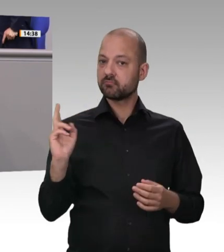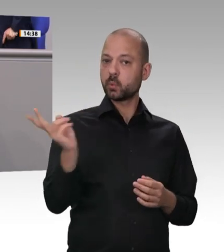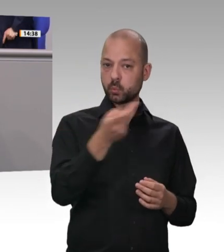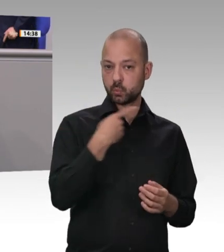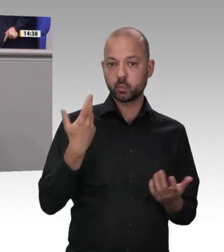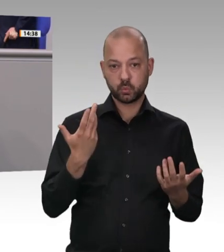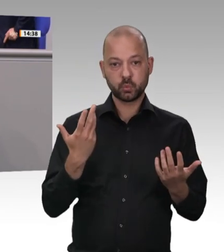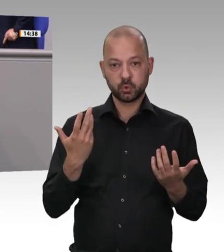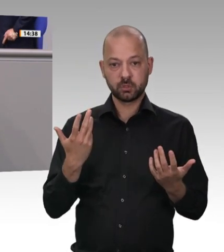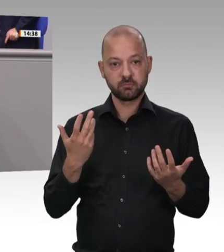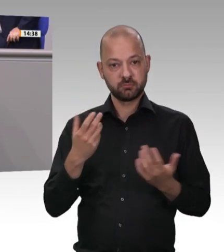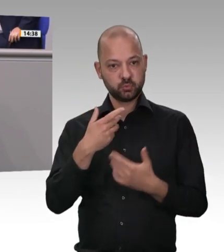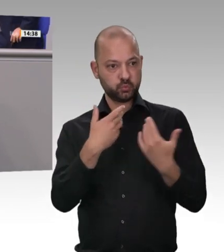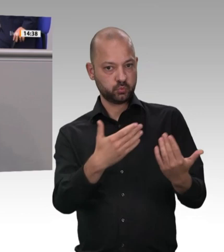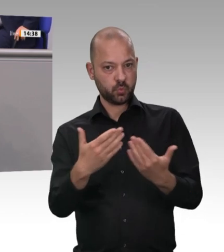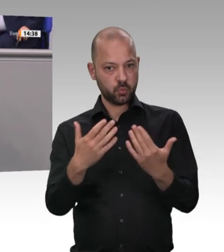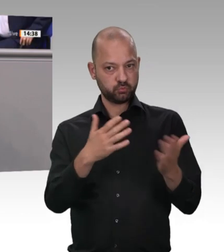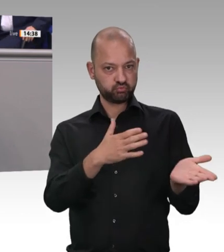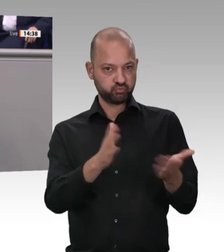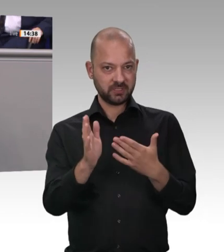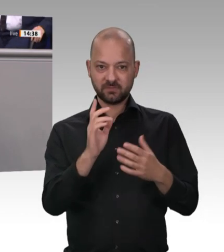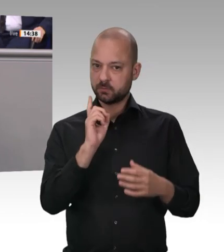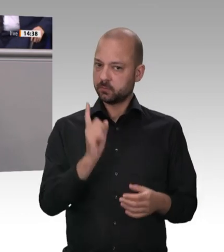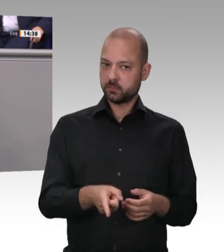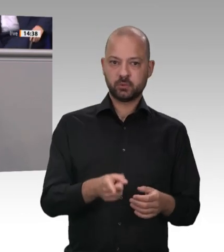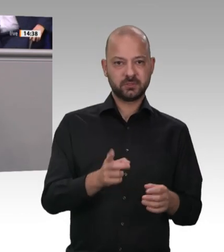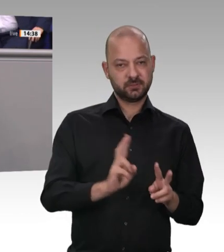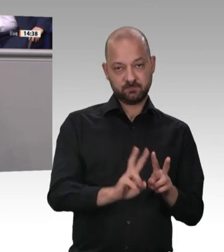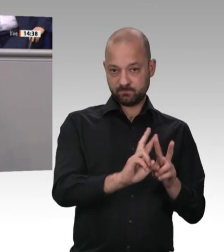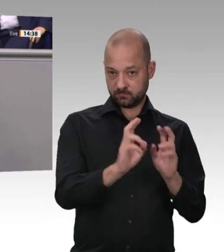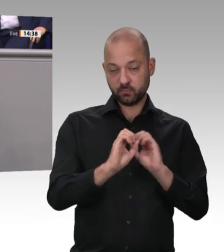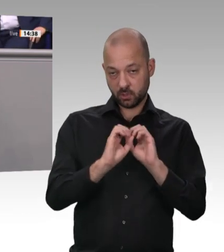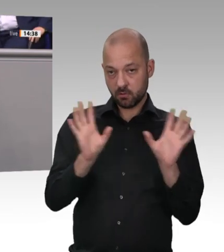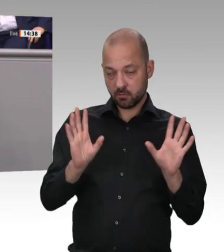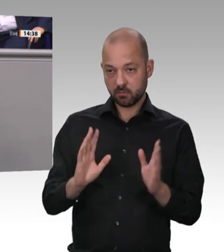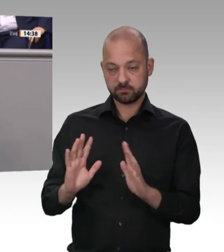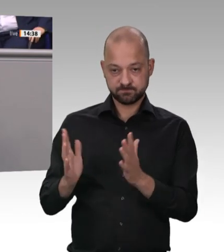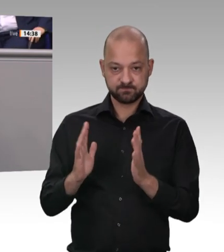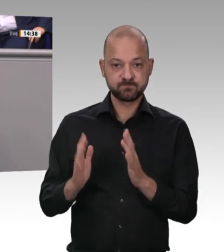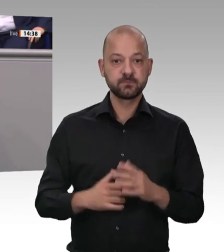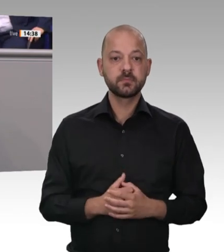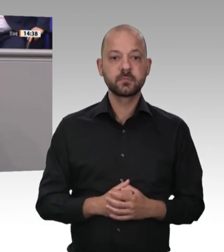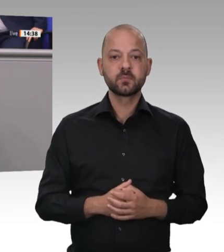ausreichend staatliche Behörden und Instrumente zur Durchsetzung längst gesetzlich festgeschriebener